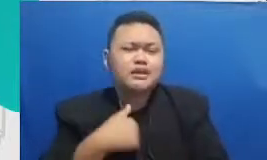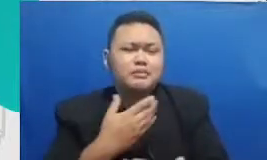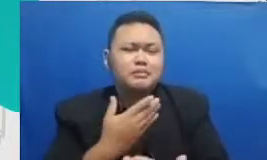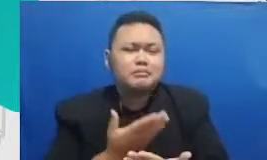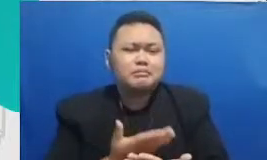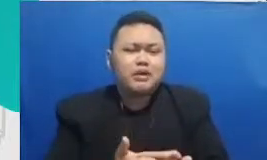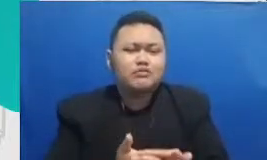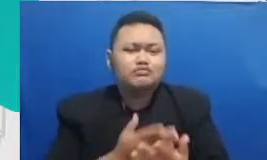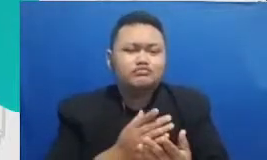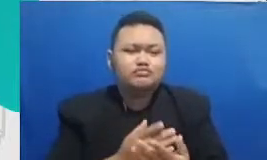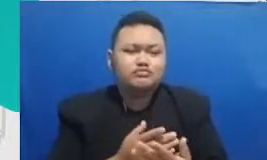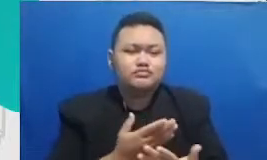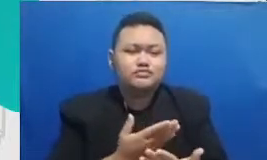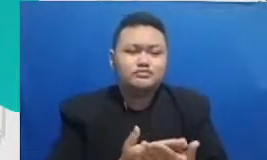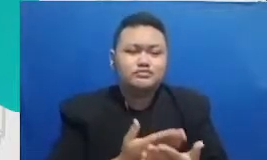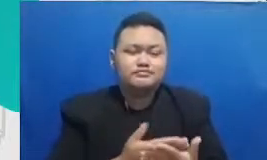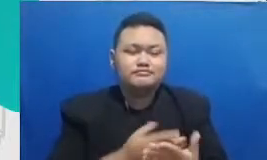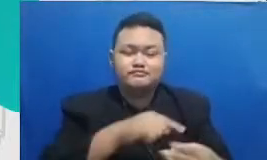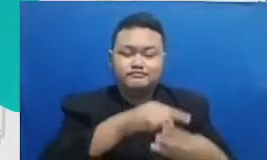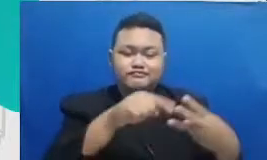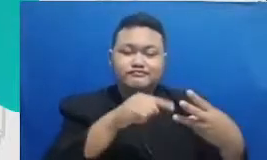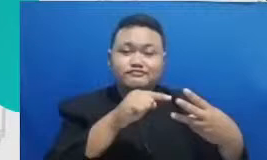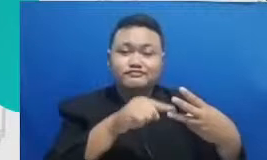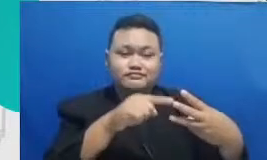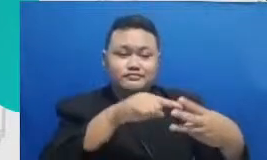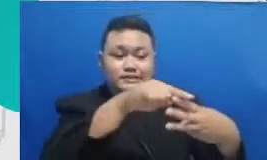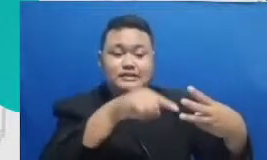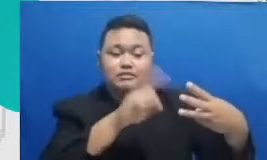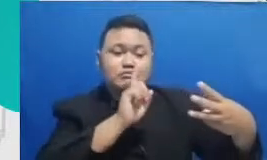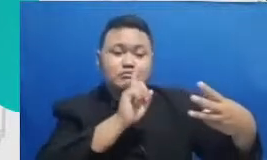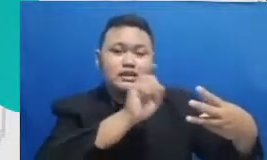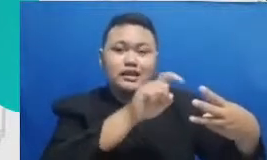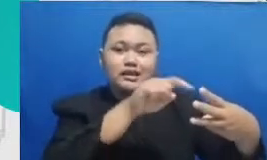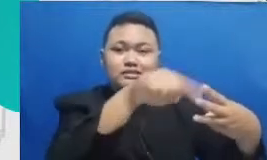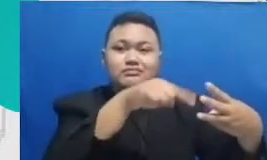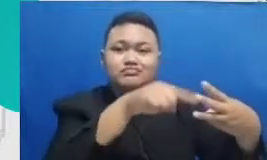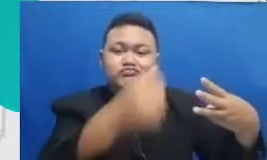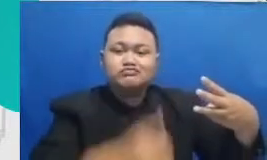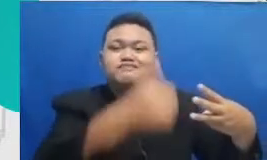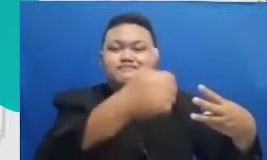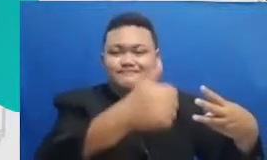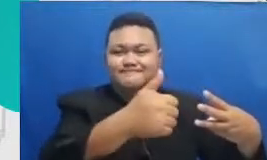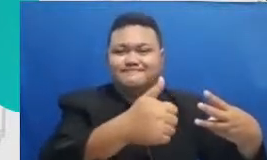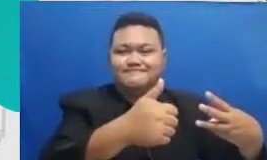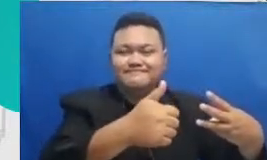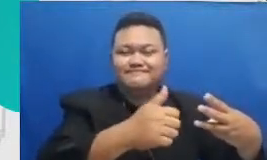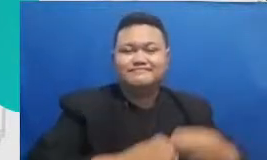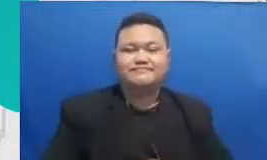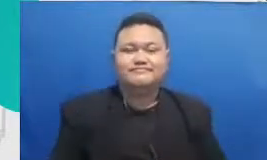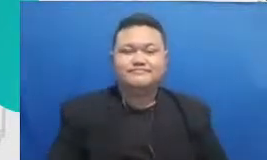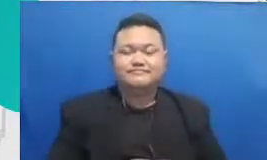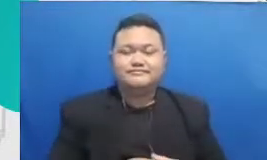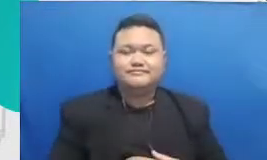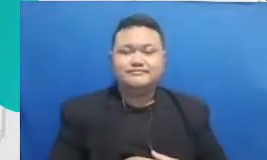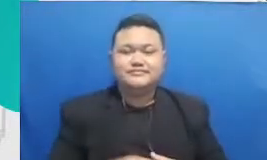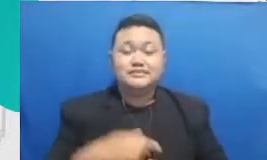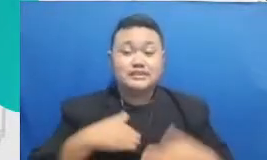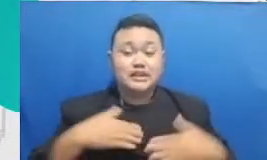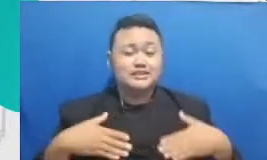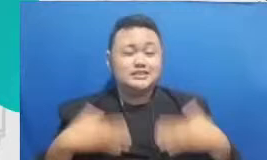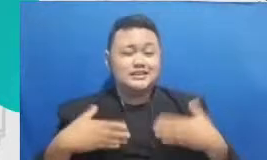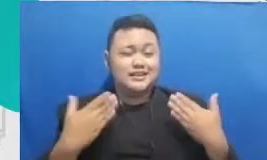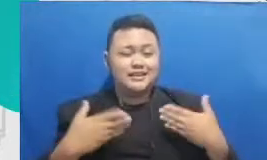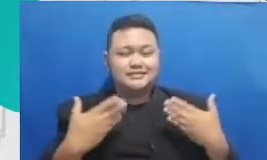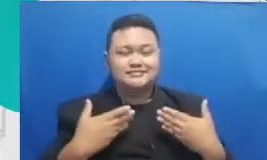ini sangat sangat menggugah Saya sangat senang dengan pertanyaan Bapak dan Ibu ini adalah